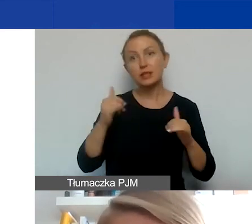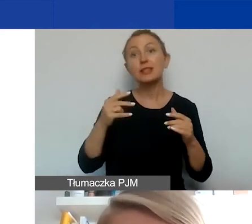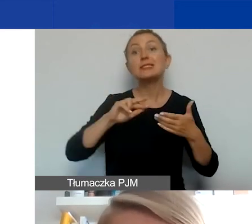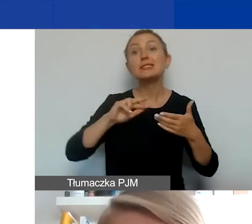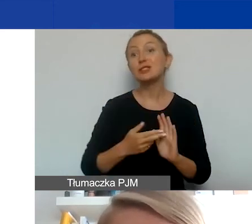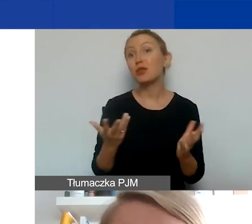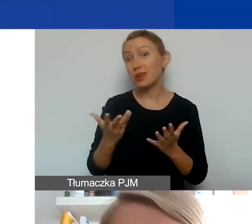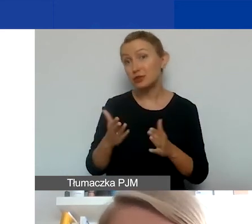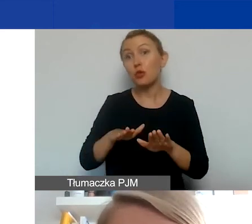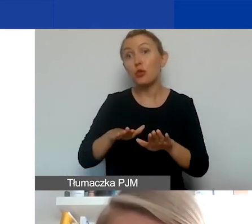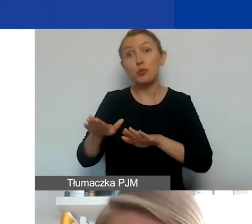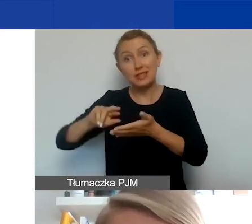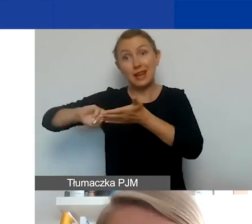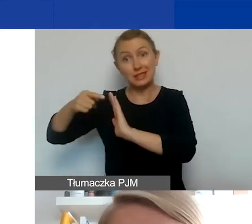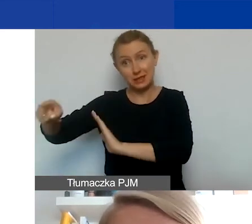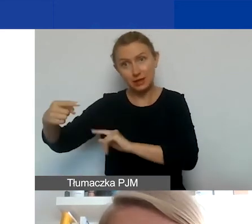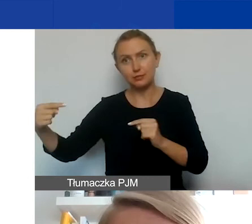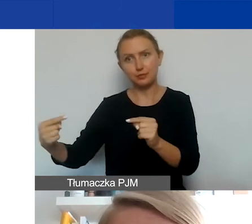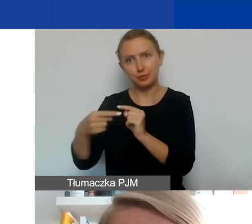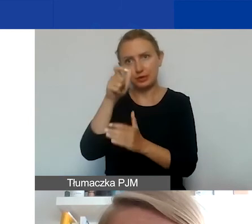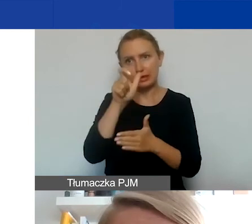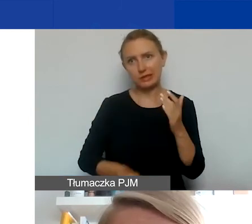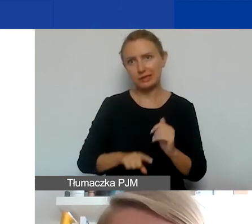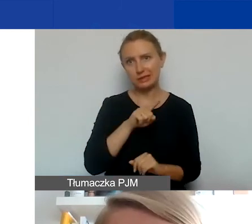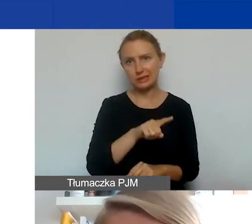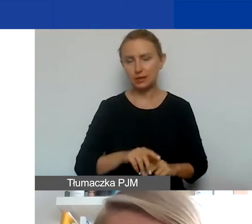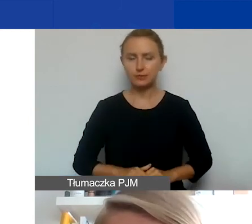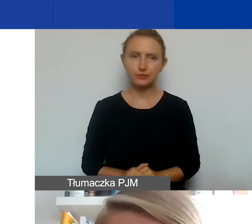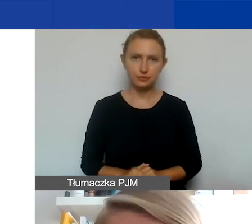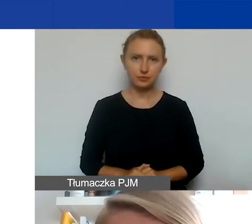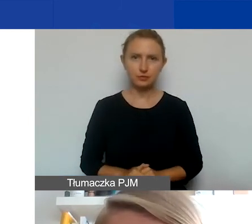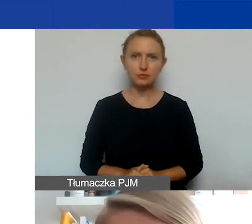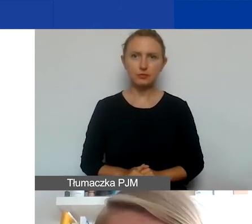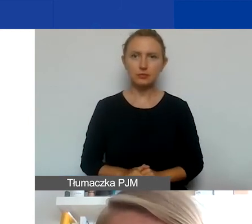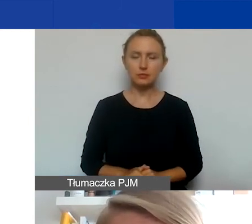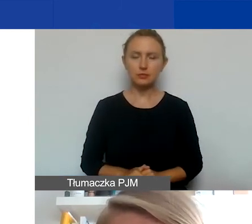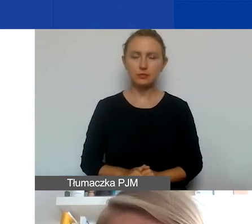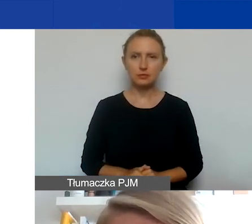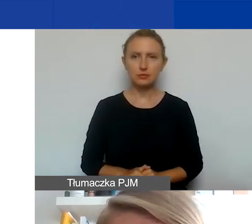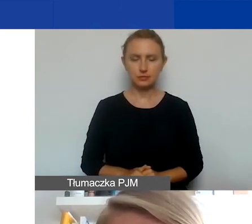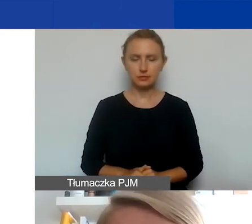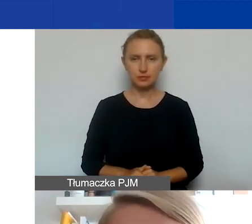czy miejsce rejestracji jest jednym z państw, które jest na naszej liście potencjalnych krajów partnerskich.